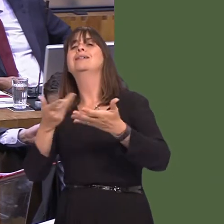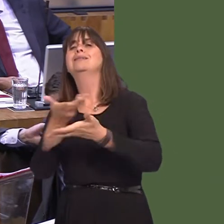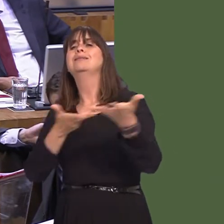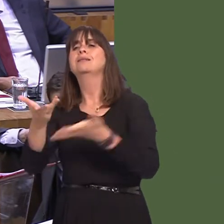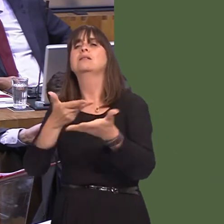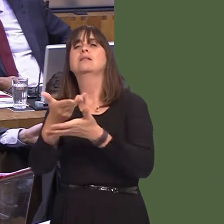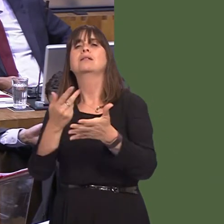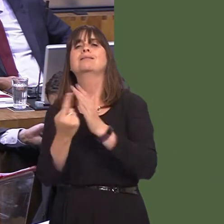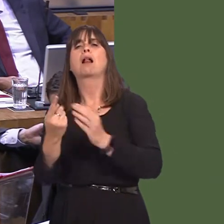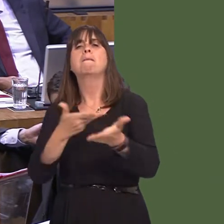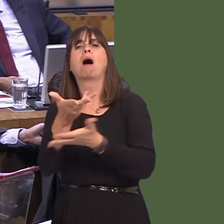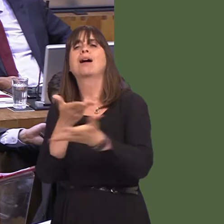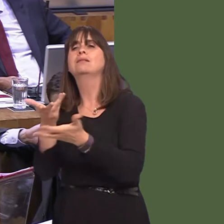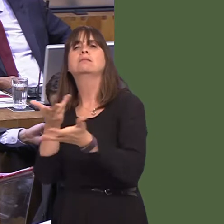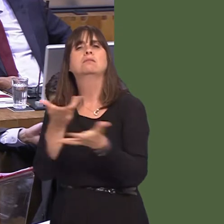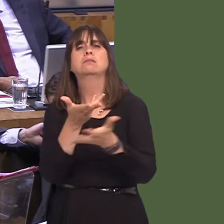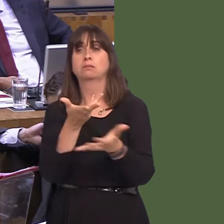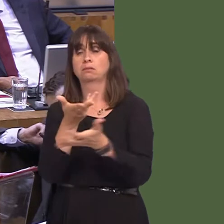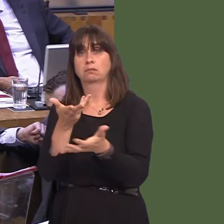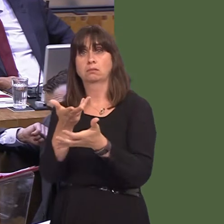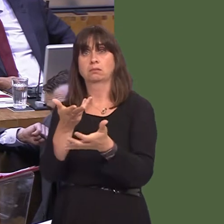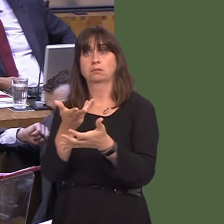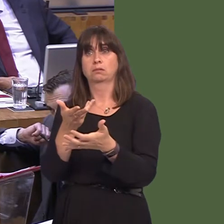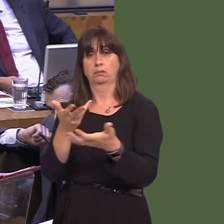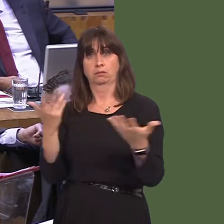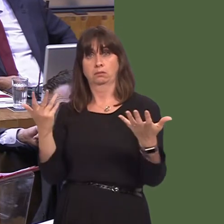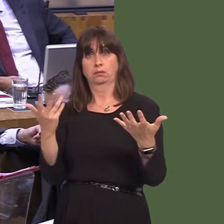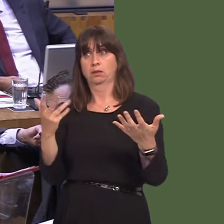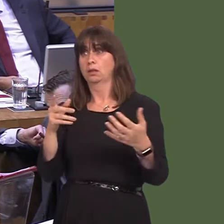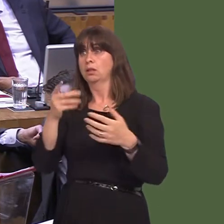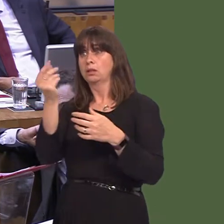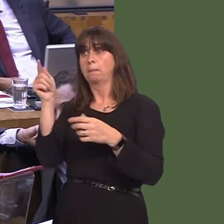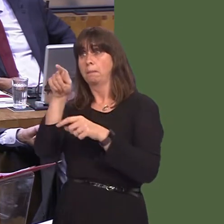and we will continue to make the case to those elsewhere in the UK who are members of our